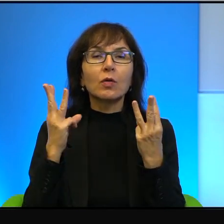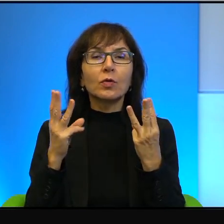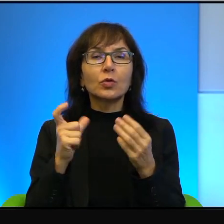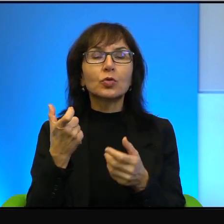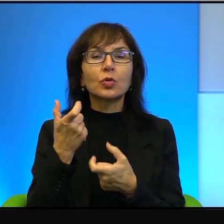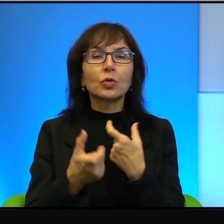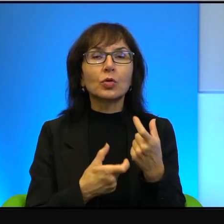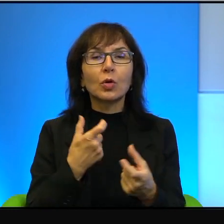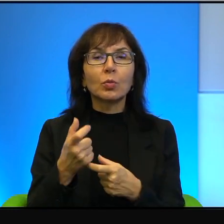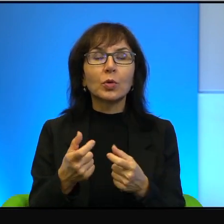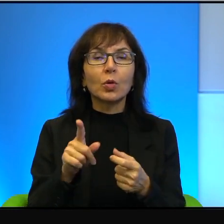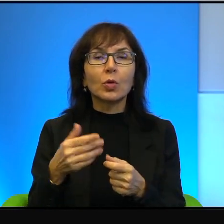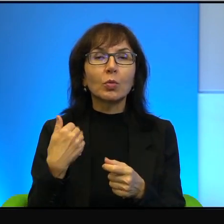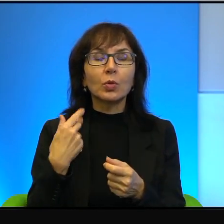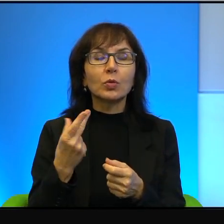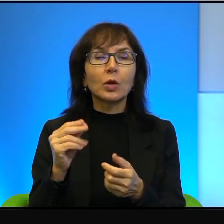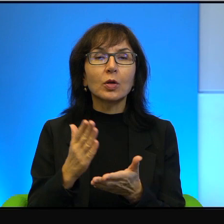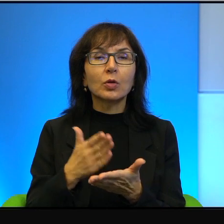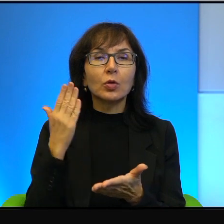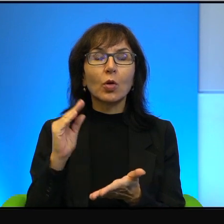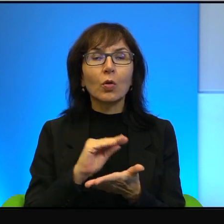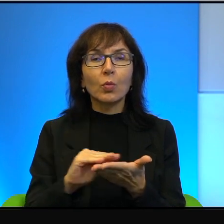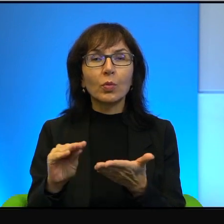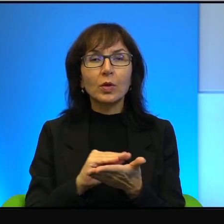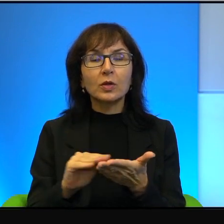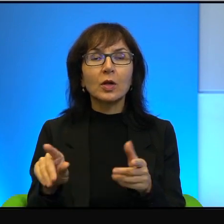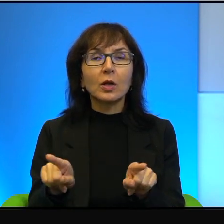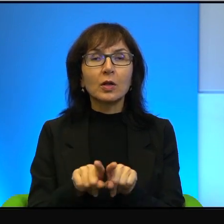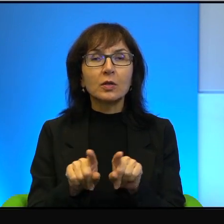i wyłącznie wielki pisarz, ale to był też działacz właśnie na rzecz praw